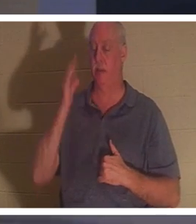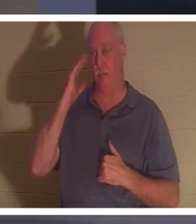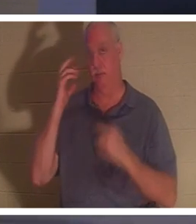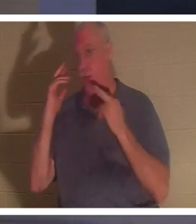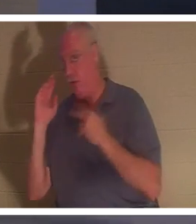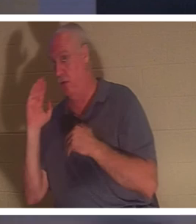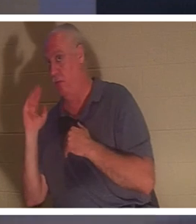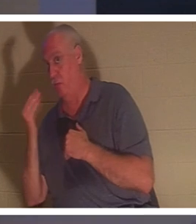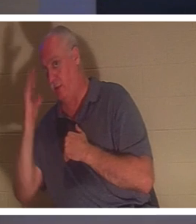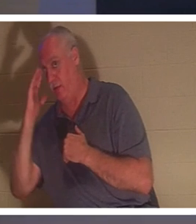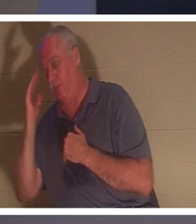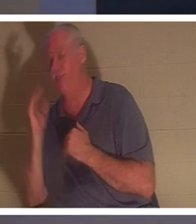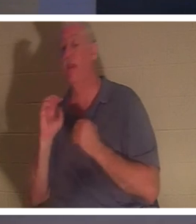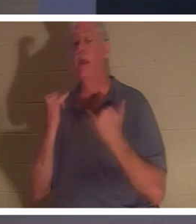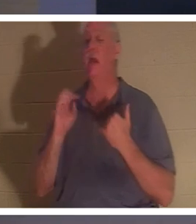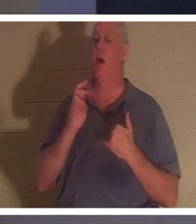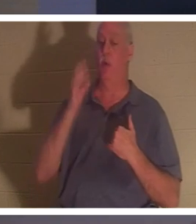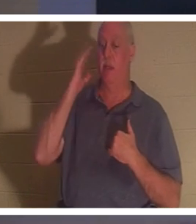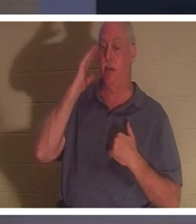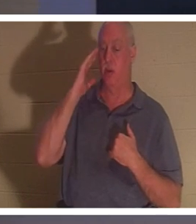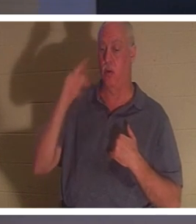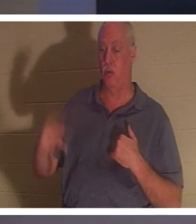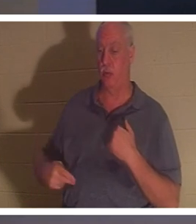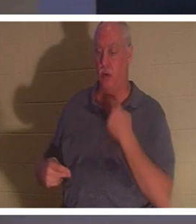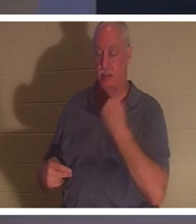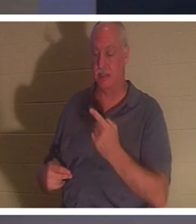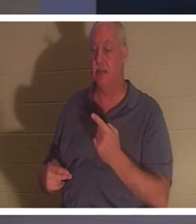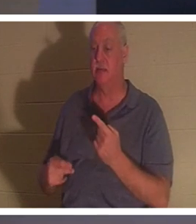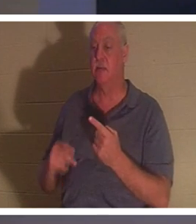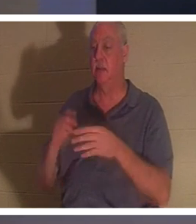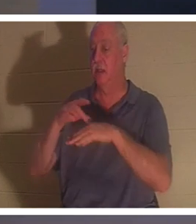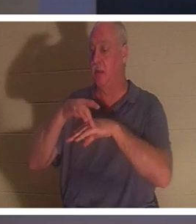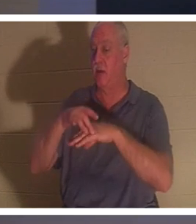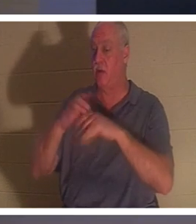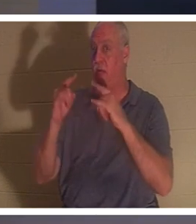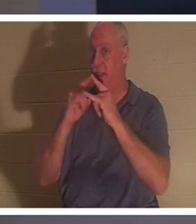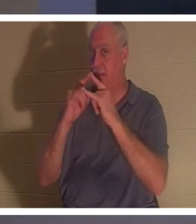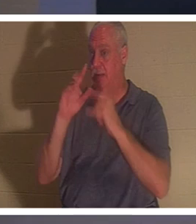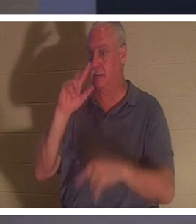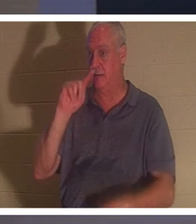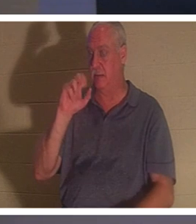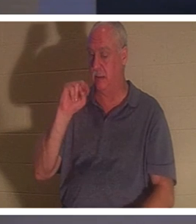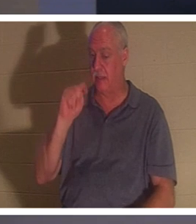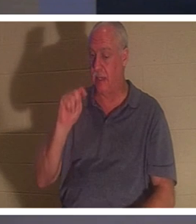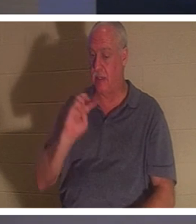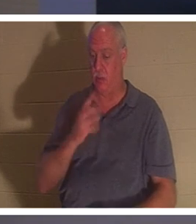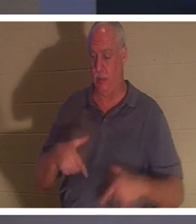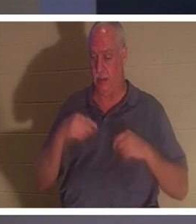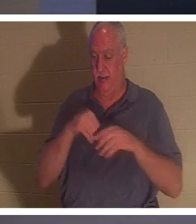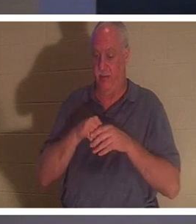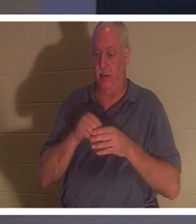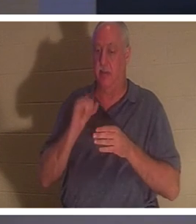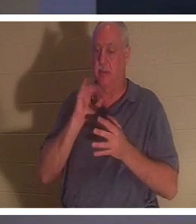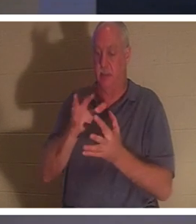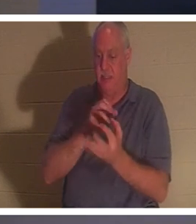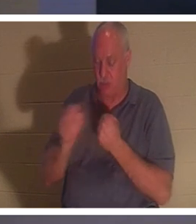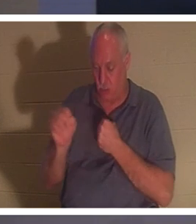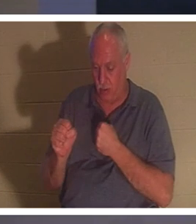。 「今、私たちは知っています」と彼は言います、「私たちが住んでいる地上の天幕は破壊されました、私たちは神からの建物、